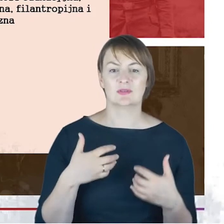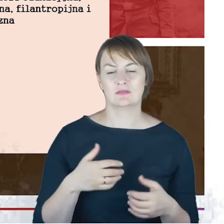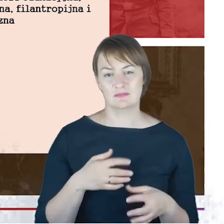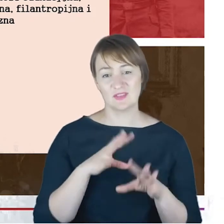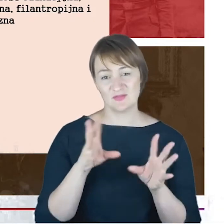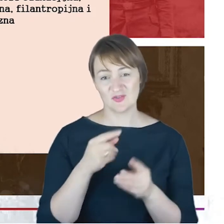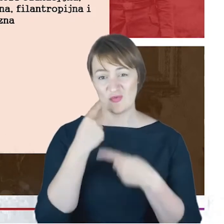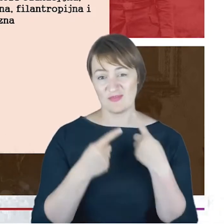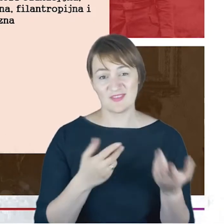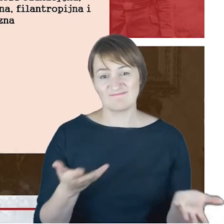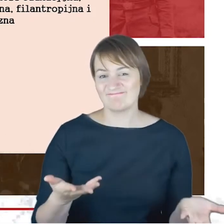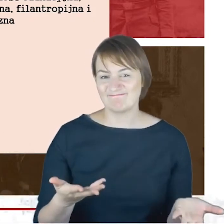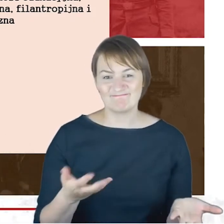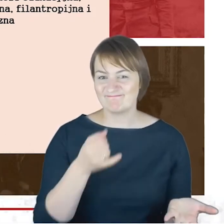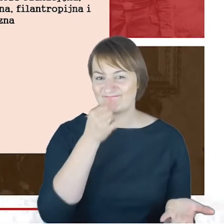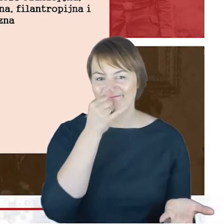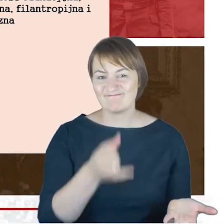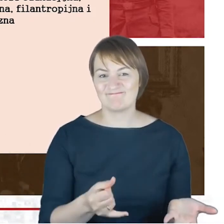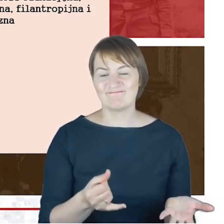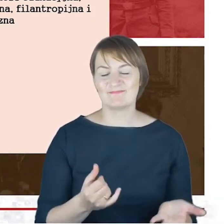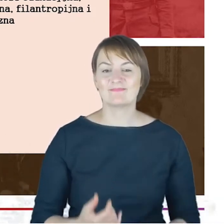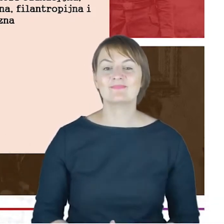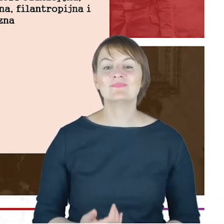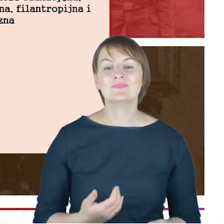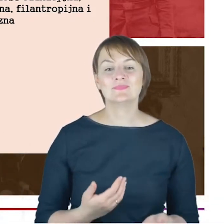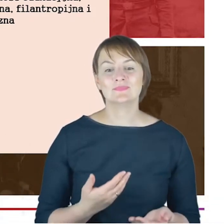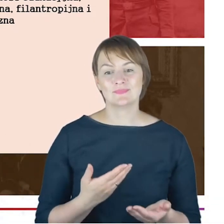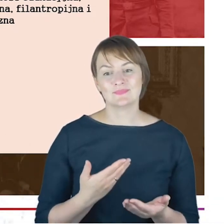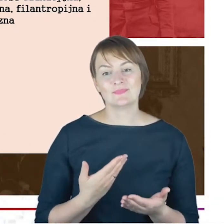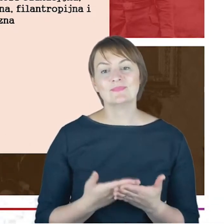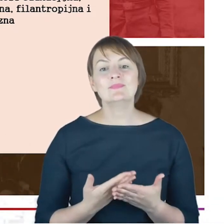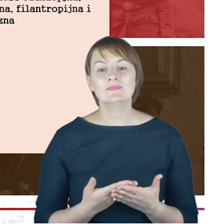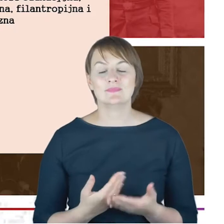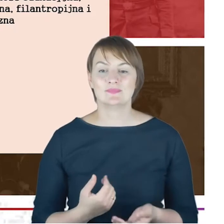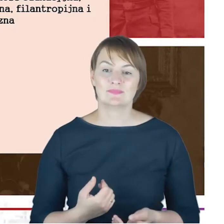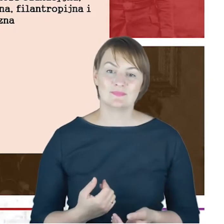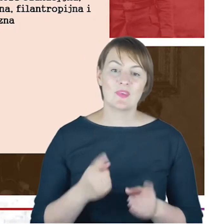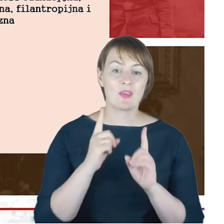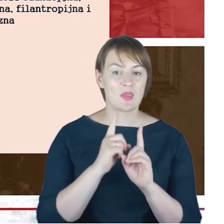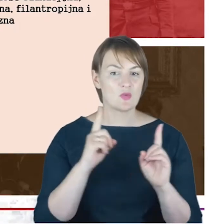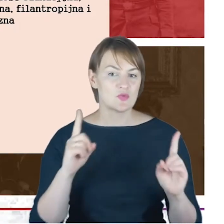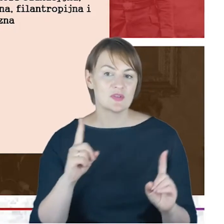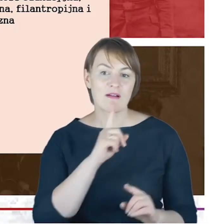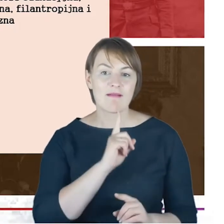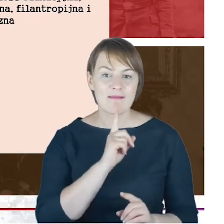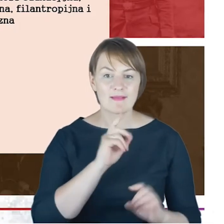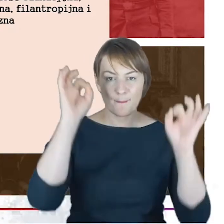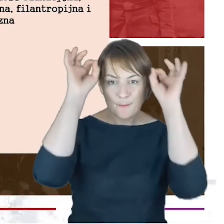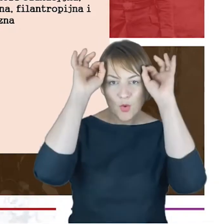to jest to niemalże niemożliwe. Spójrzcie Państwo: zarówno nauczyciel religii mojżeszowej , w roku 1876